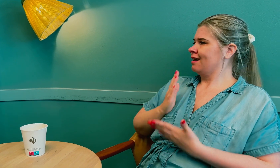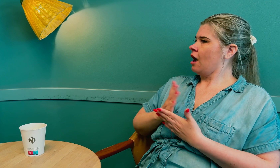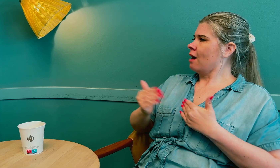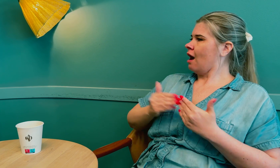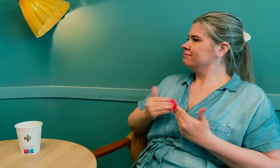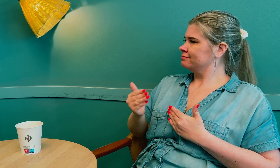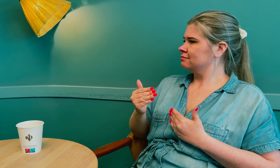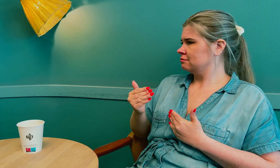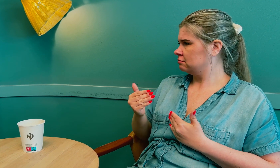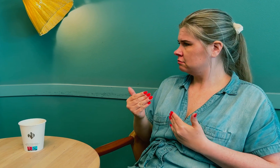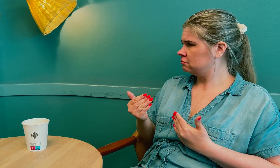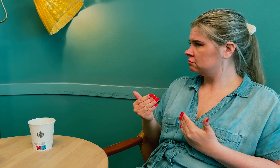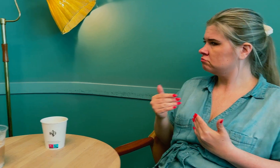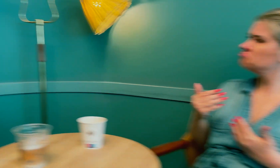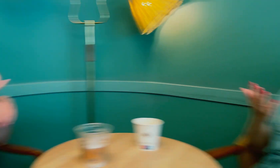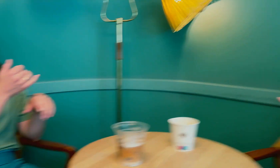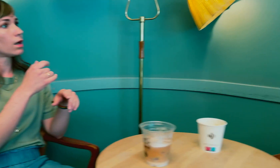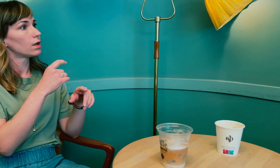Da fikk jeg riktig behandling.